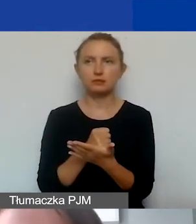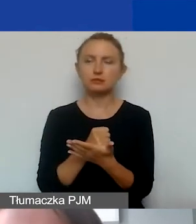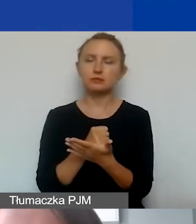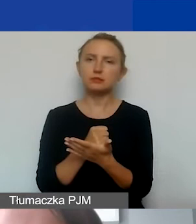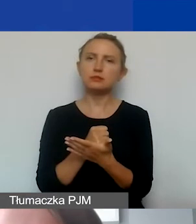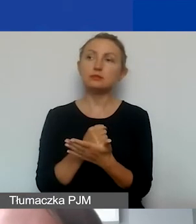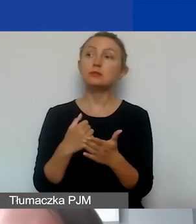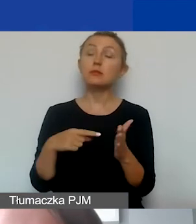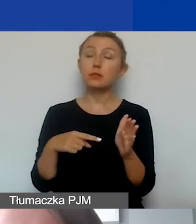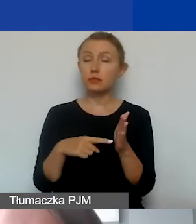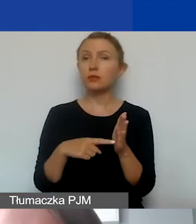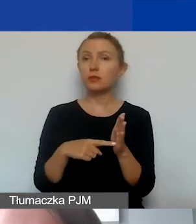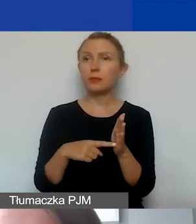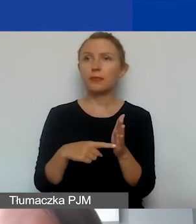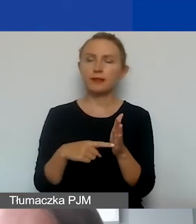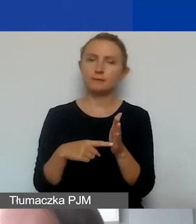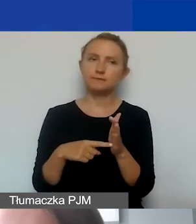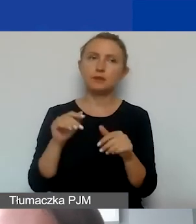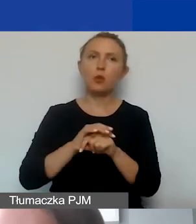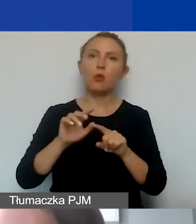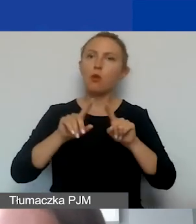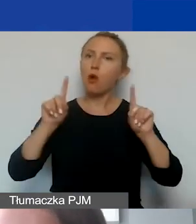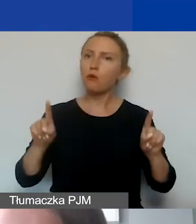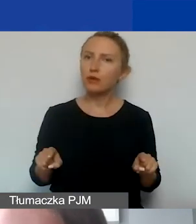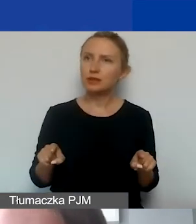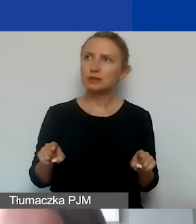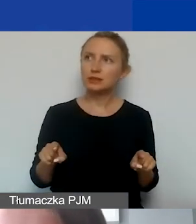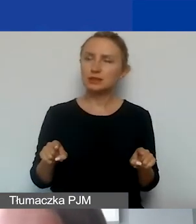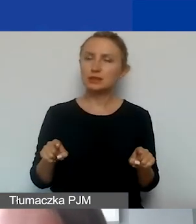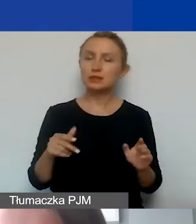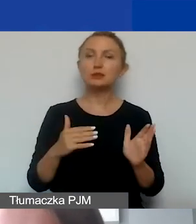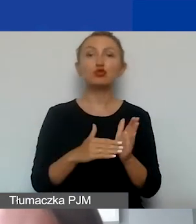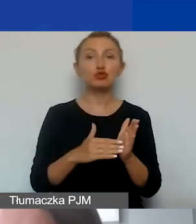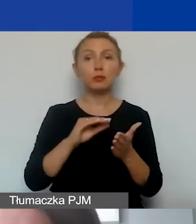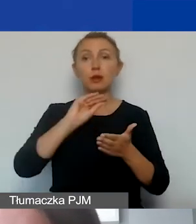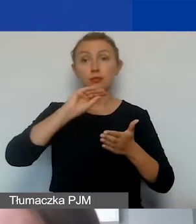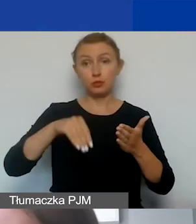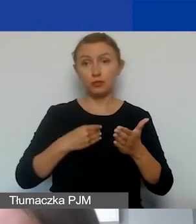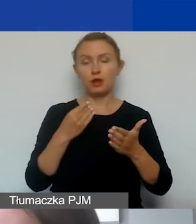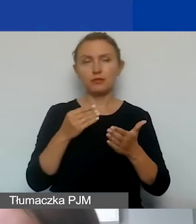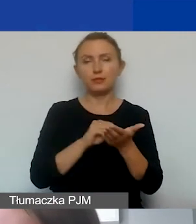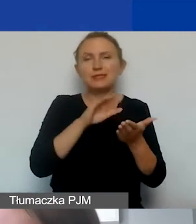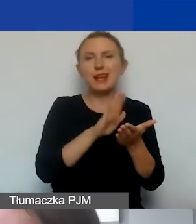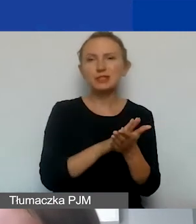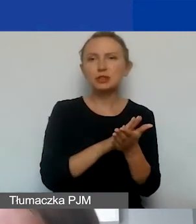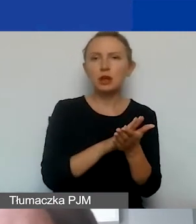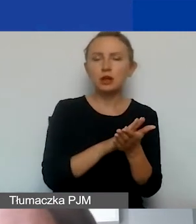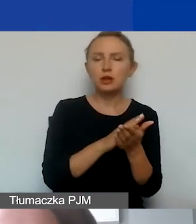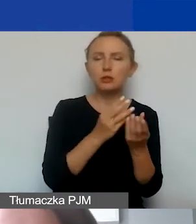to są umowy, które należy zawrzeć w budżecie w części dotyczącej działań.